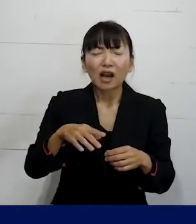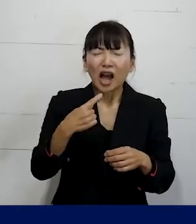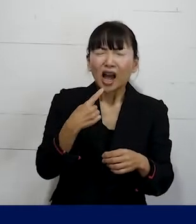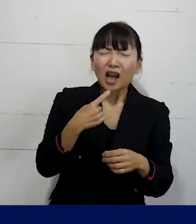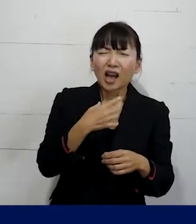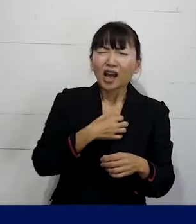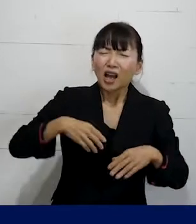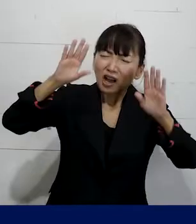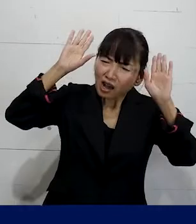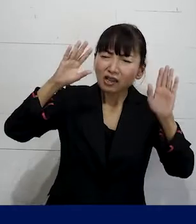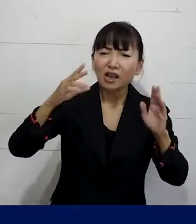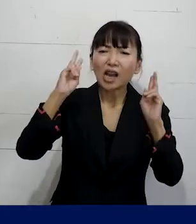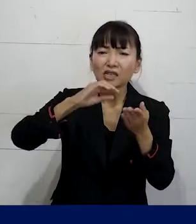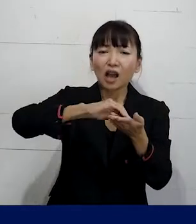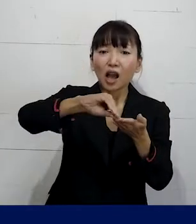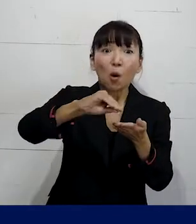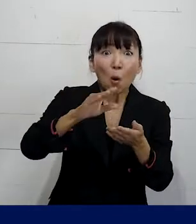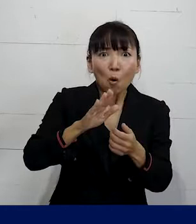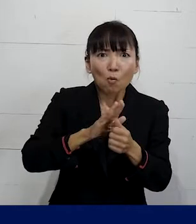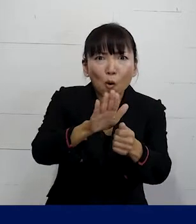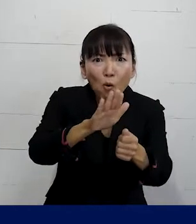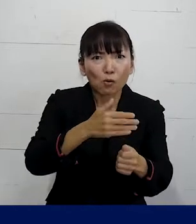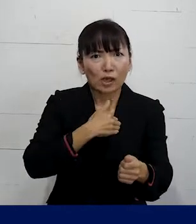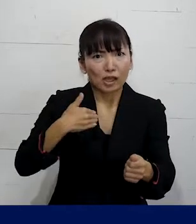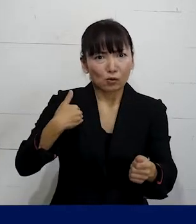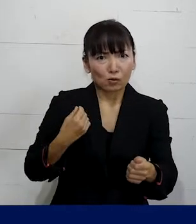その 会社を辞めなくて済むかもしれません